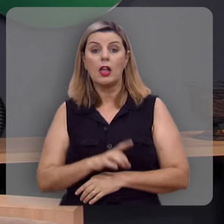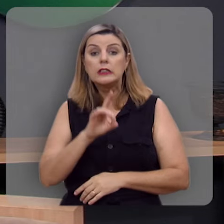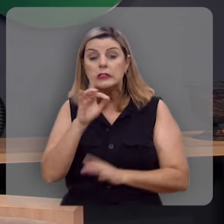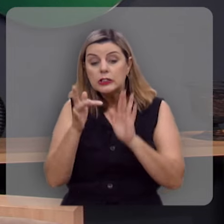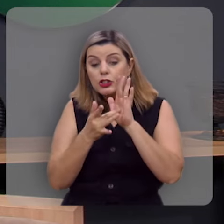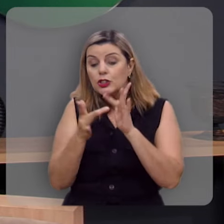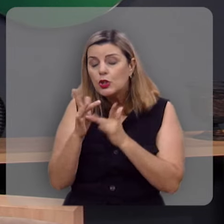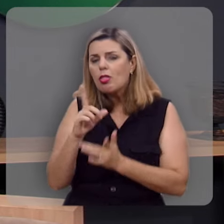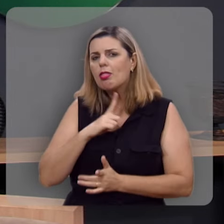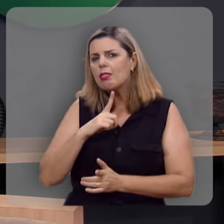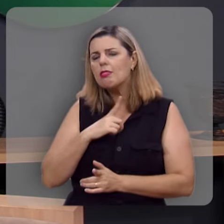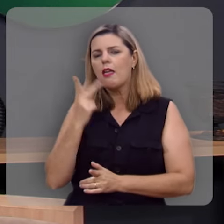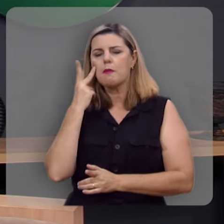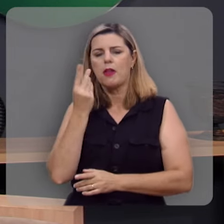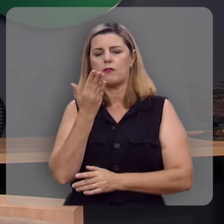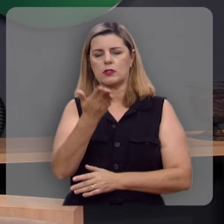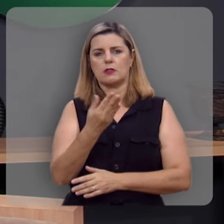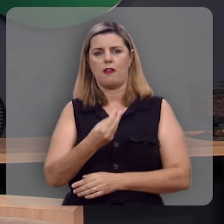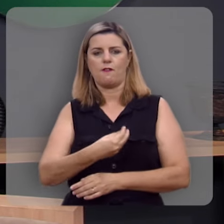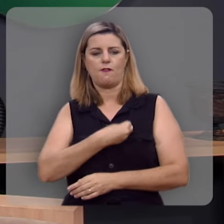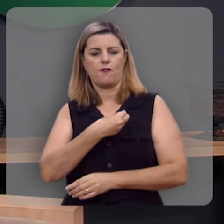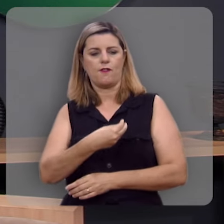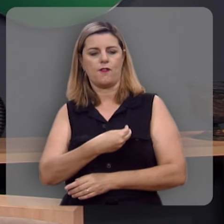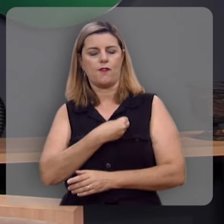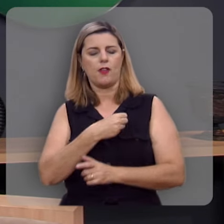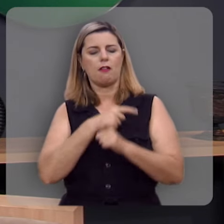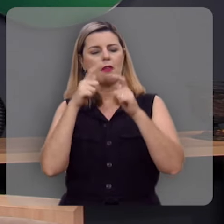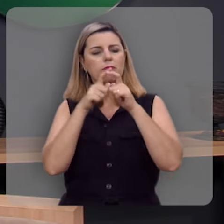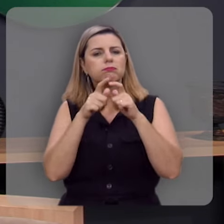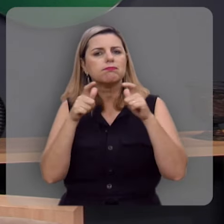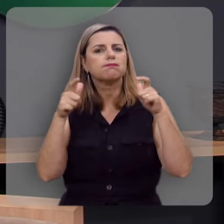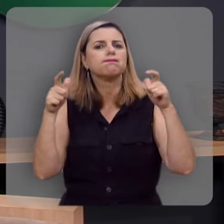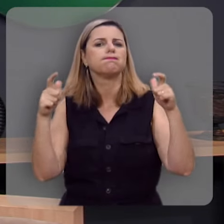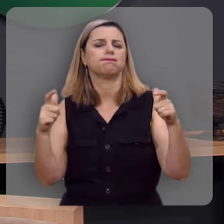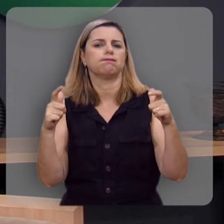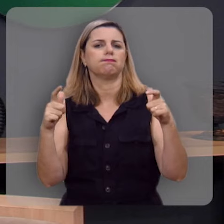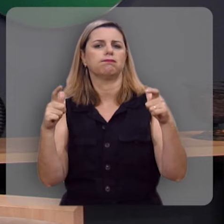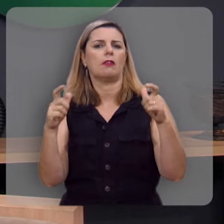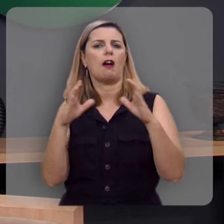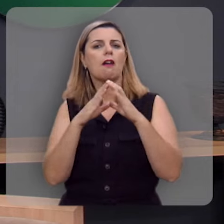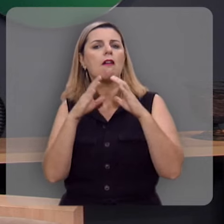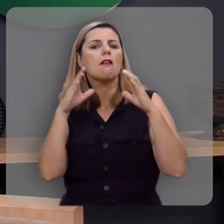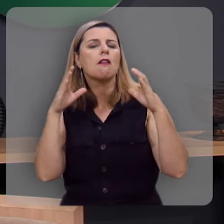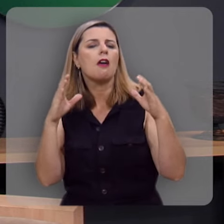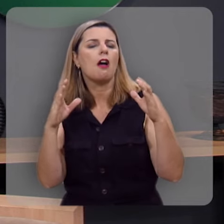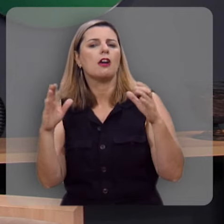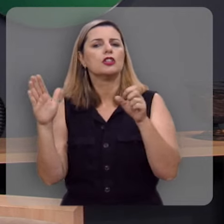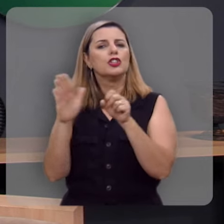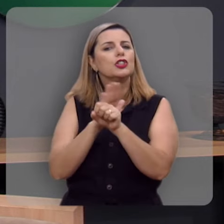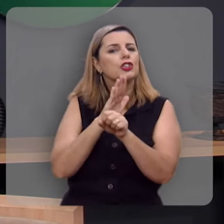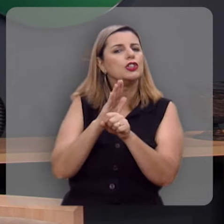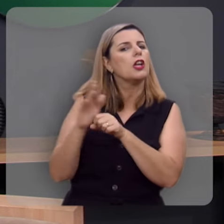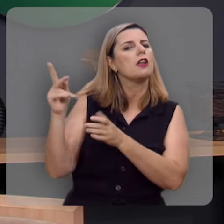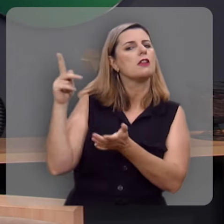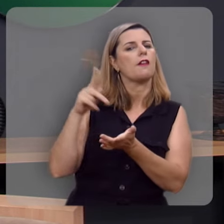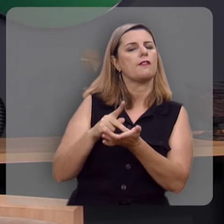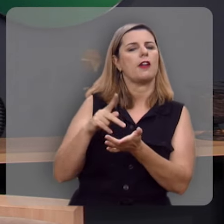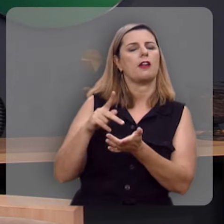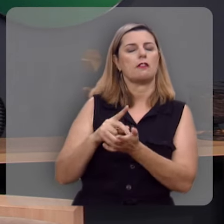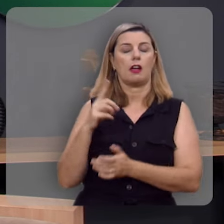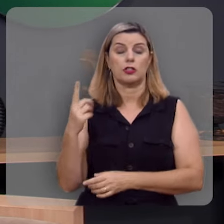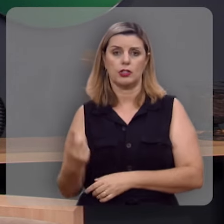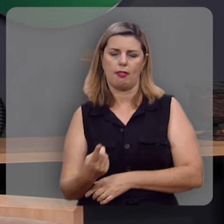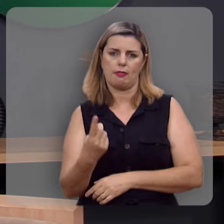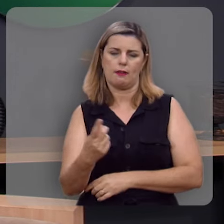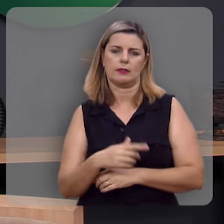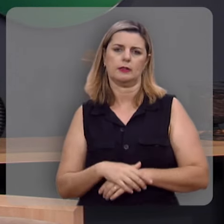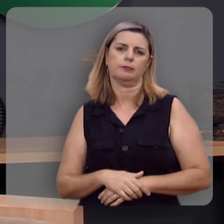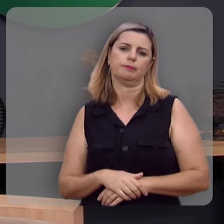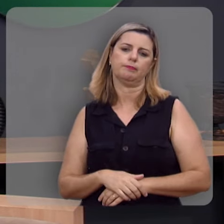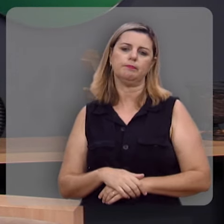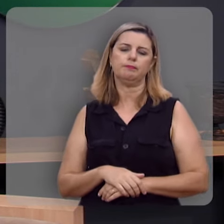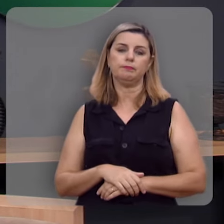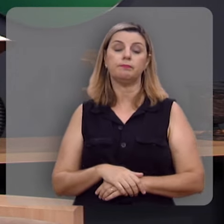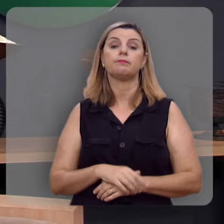Ele sim tem para você vida maiúscula, superlativa, abundante, eterna.